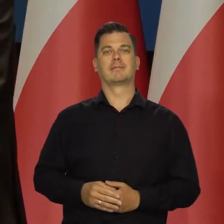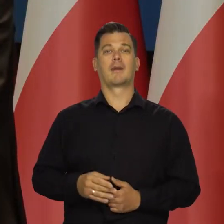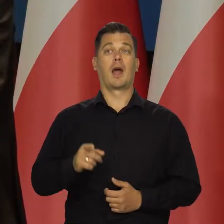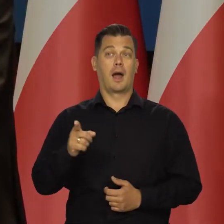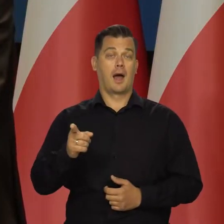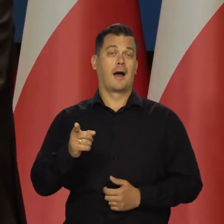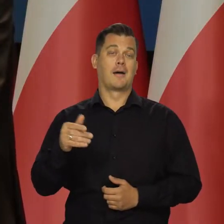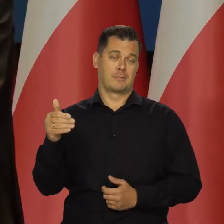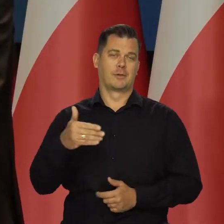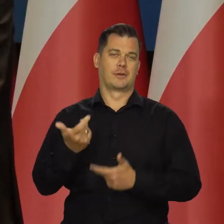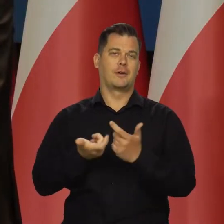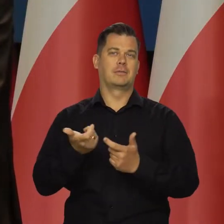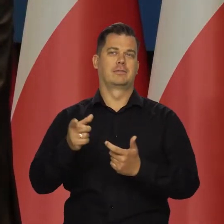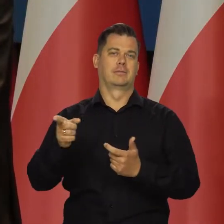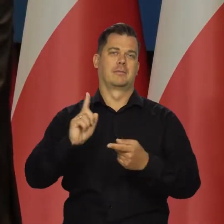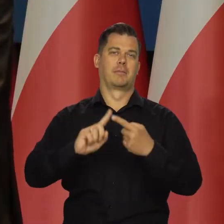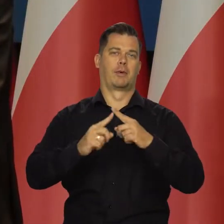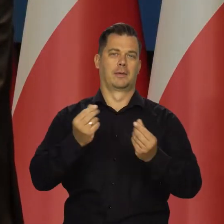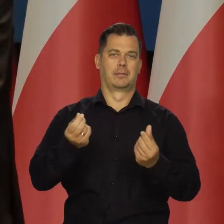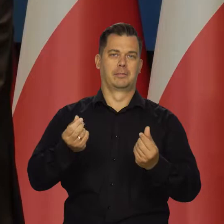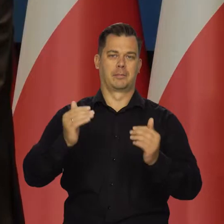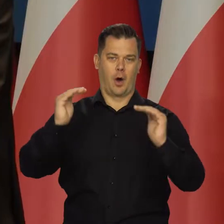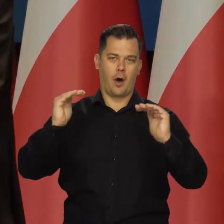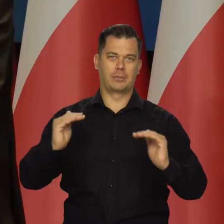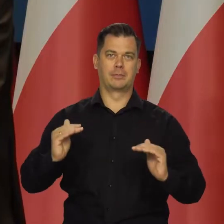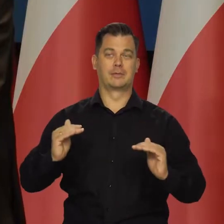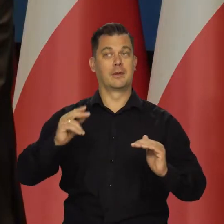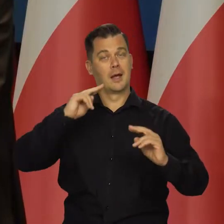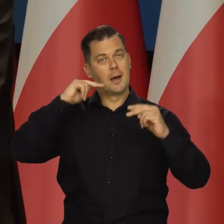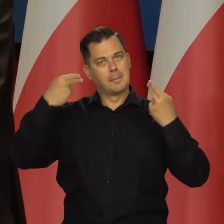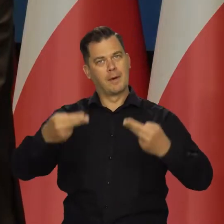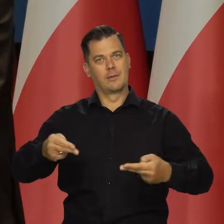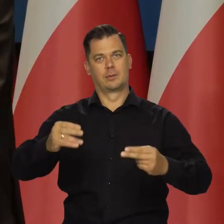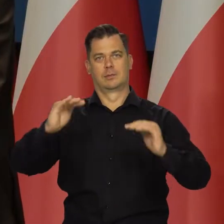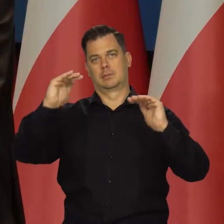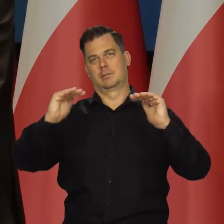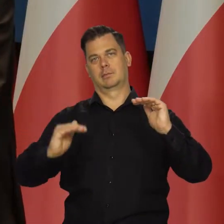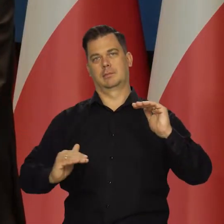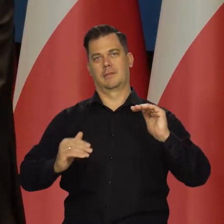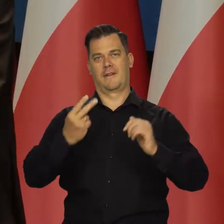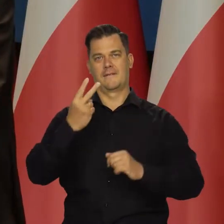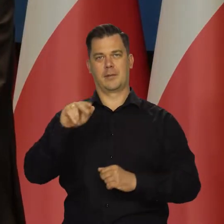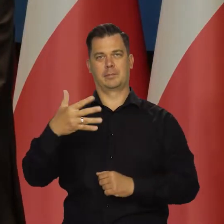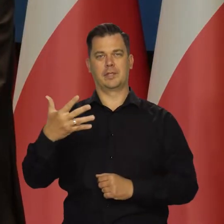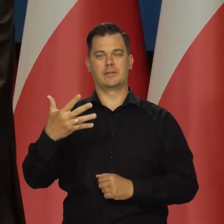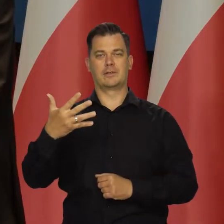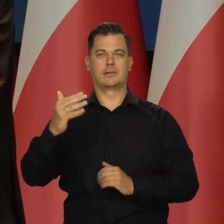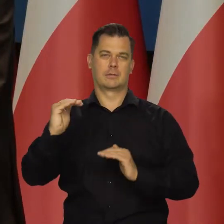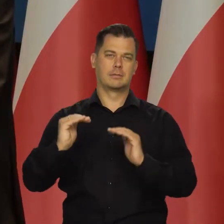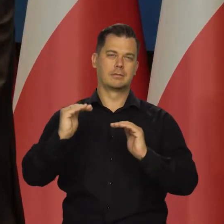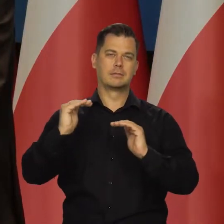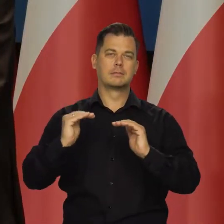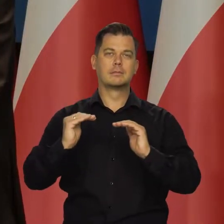ale podlegającym działaniu polityki pieniężnej. Aby wrócić do celu inflacyjnego. Ale jak mówiłem,